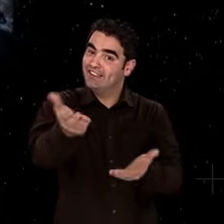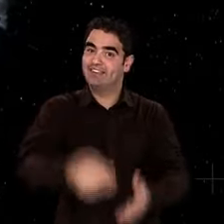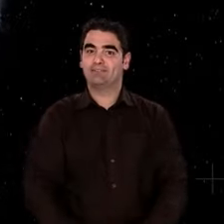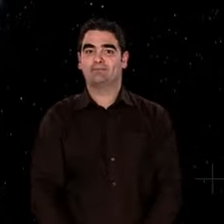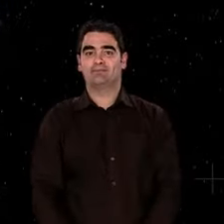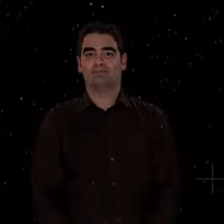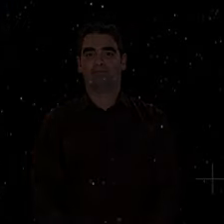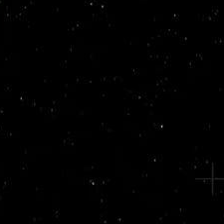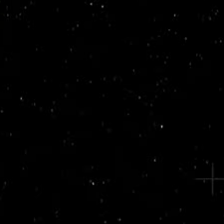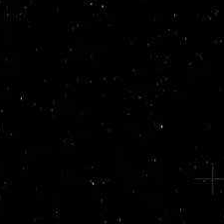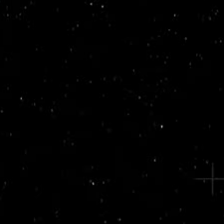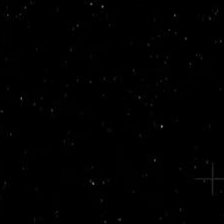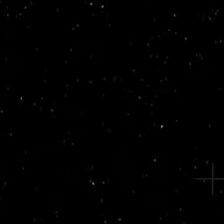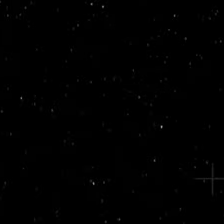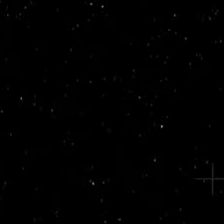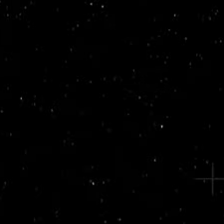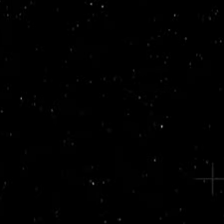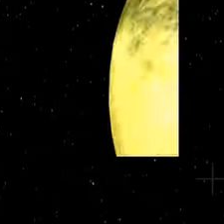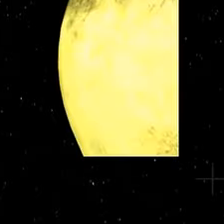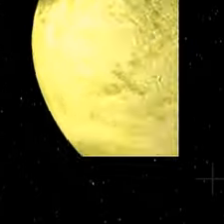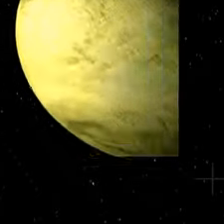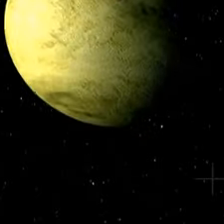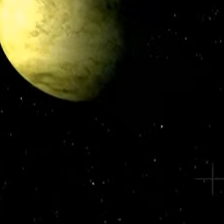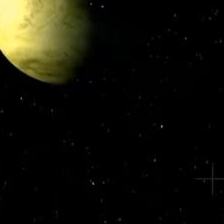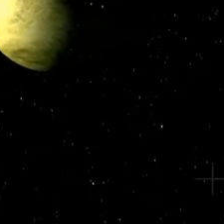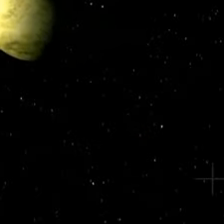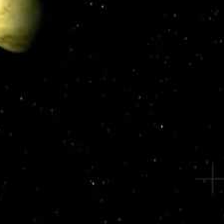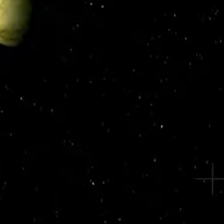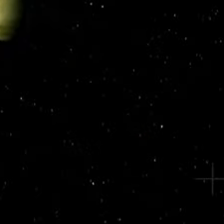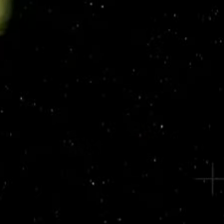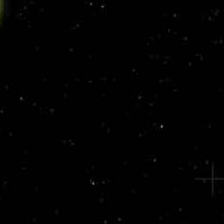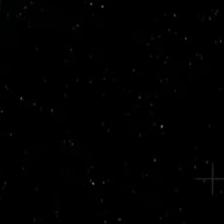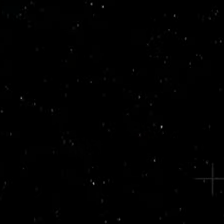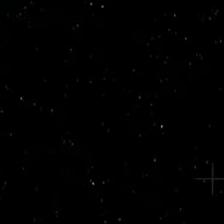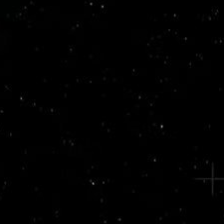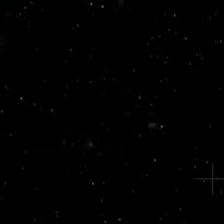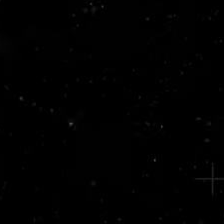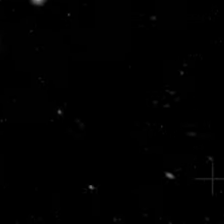perdue dans l'Univers. Si l'histoire de ces bouleversements vous intéresse,